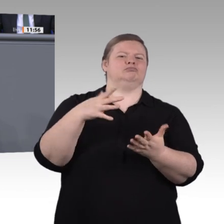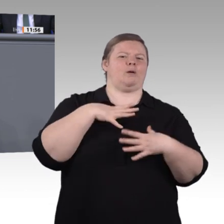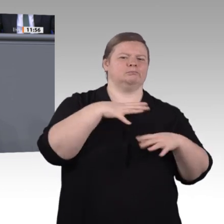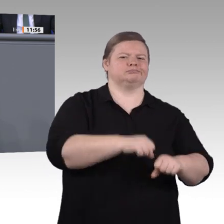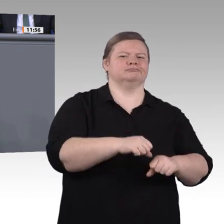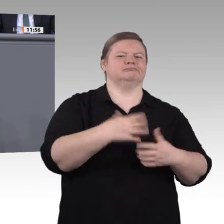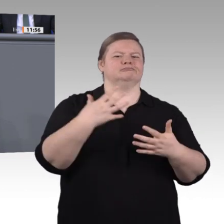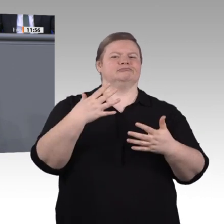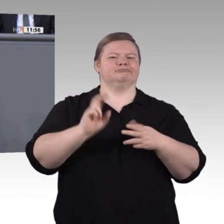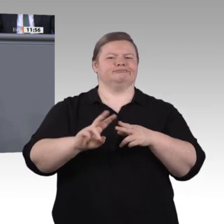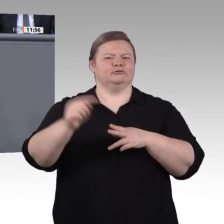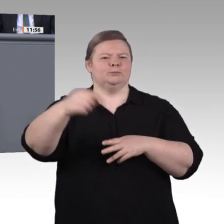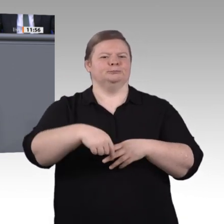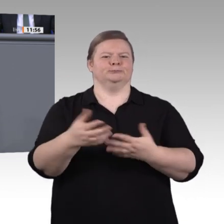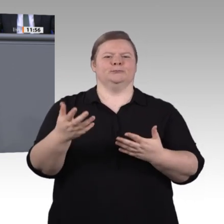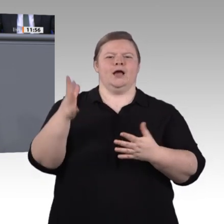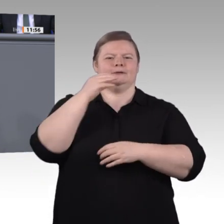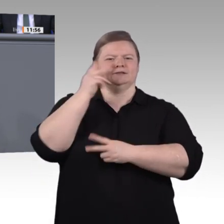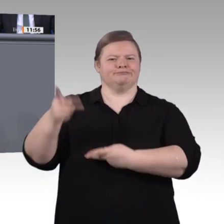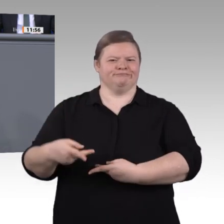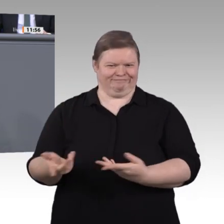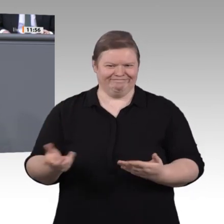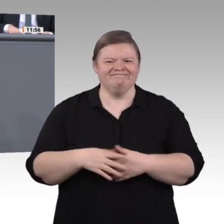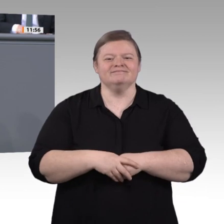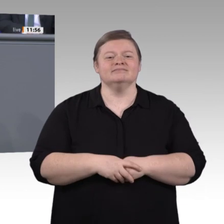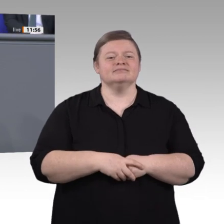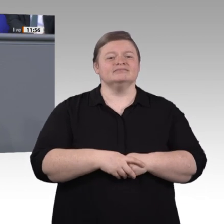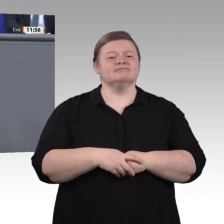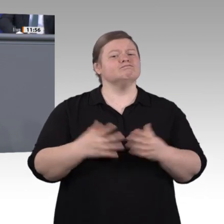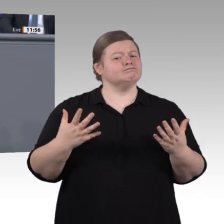heute arbeitet jeder zweite junge Mensch bereits bald nach der Ausbildung in einem